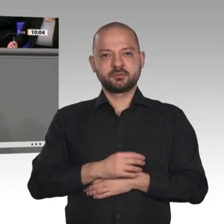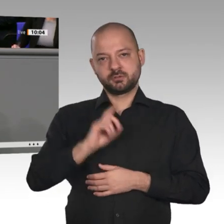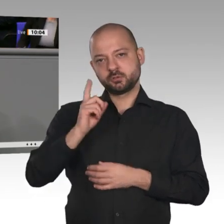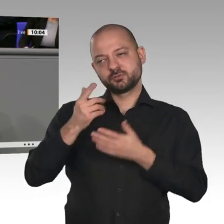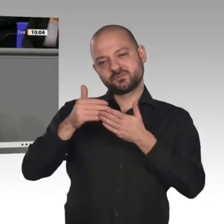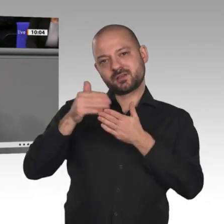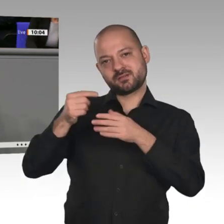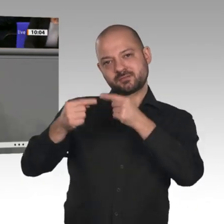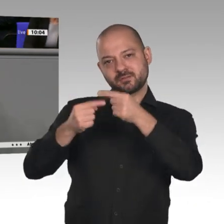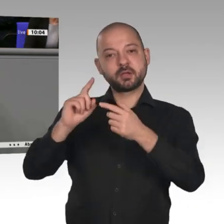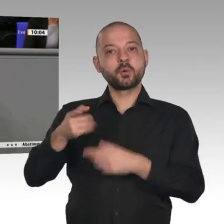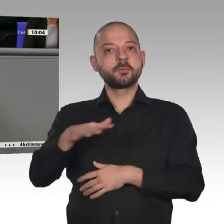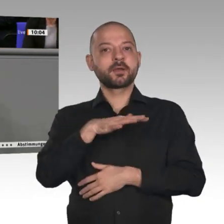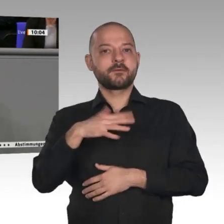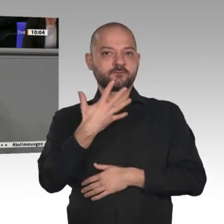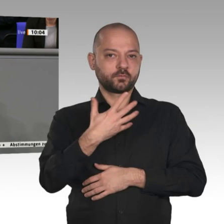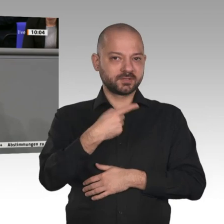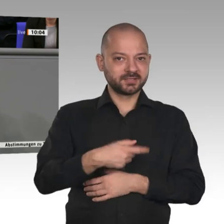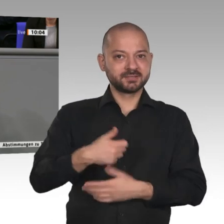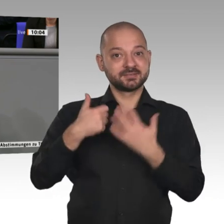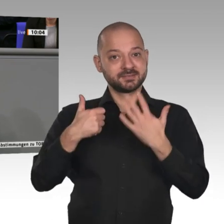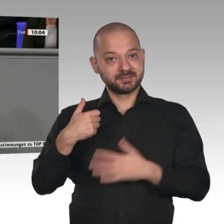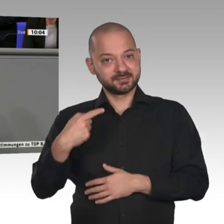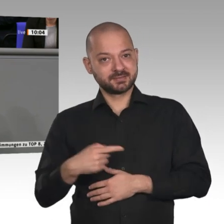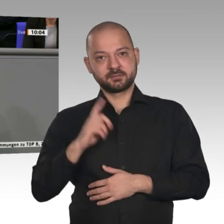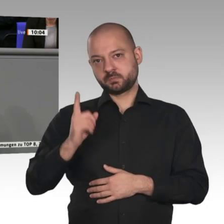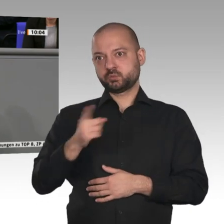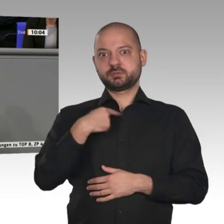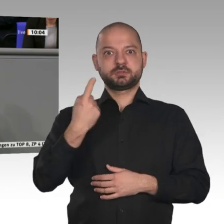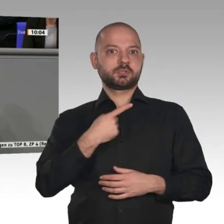wir diese klugen Strukturreformen jetzt angehen, dann wird der Aufschwung weitergehen